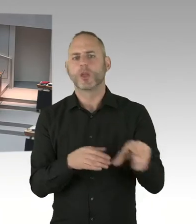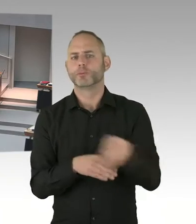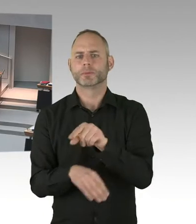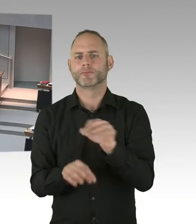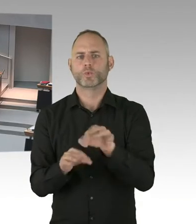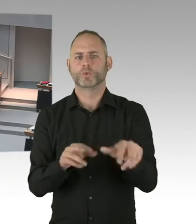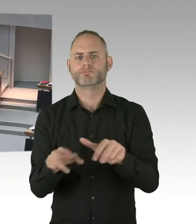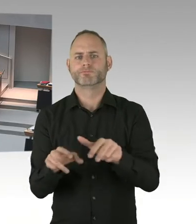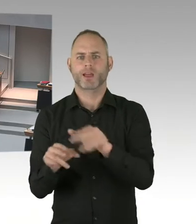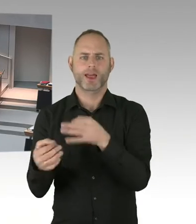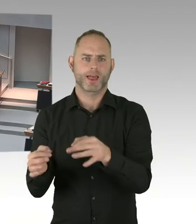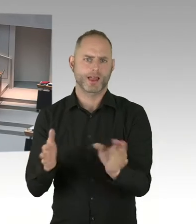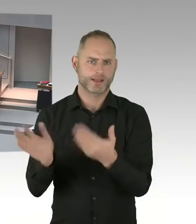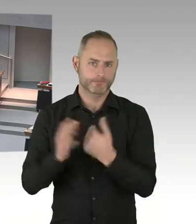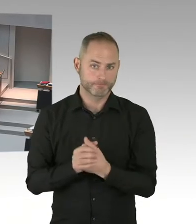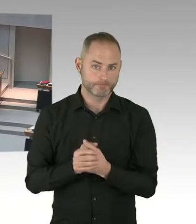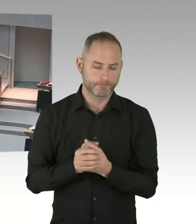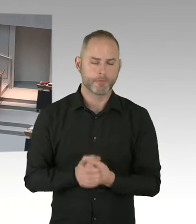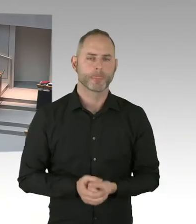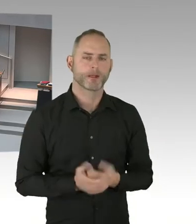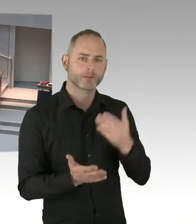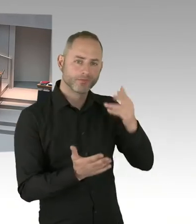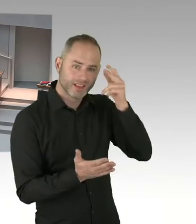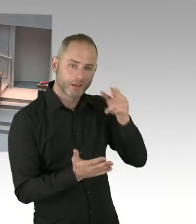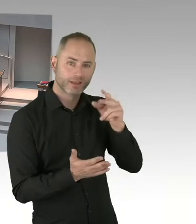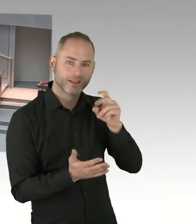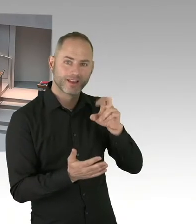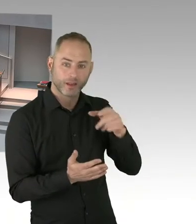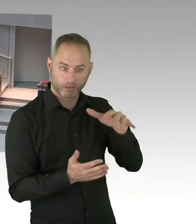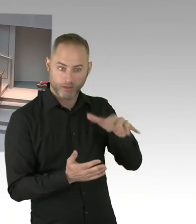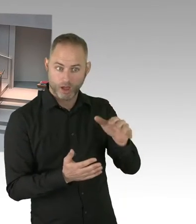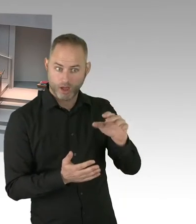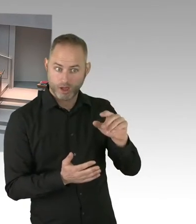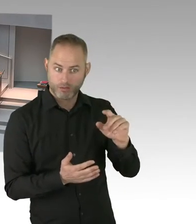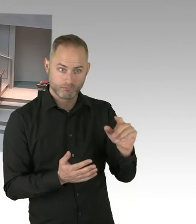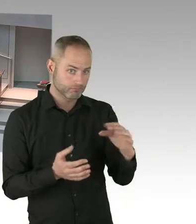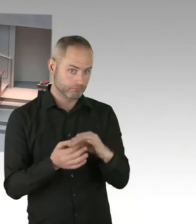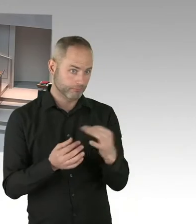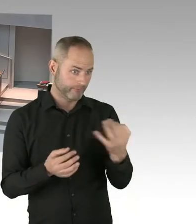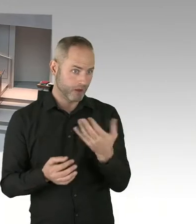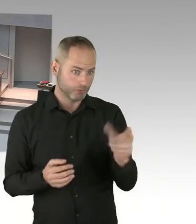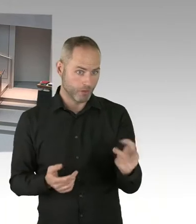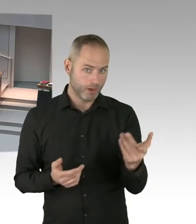Um die Not dort zu lindern. (Präsidium) Frau Senatorin, Sie haben das Wort. Bitte.